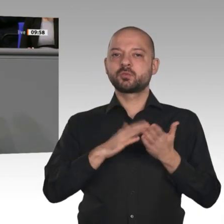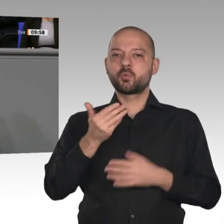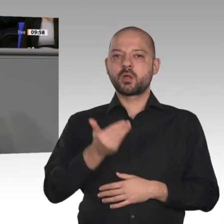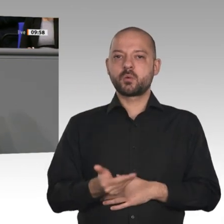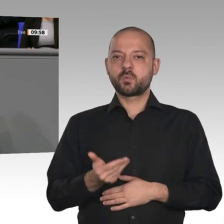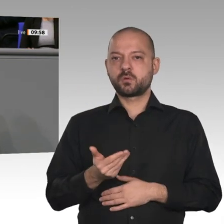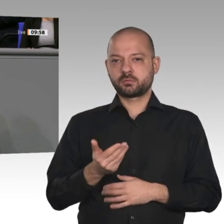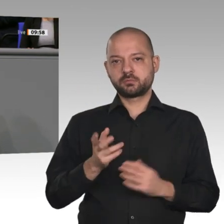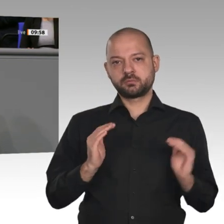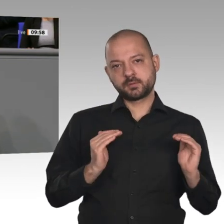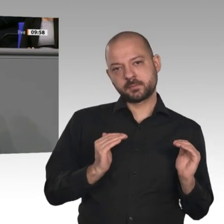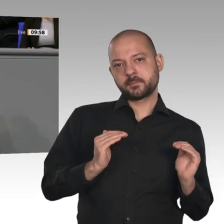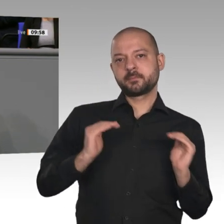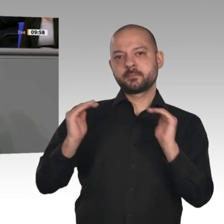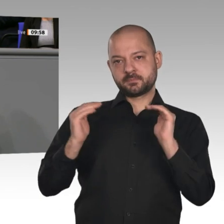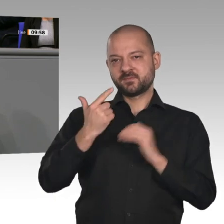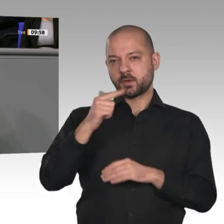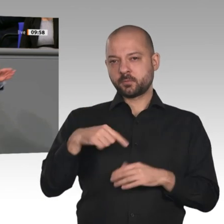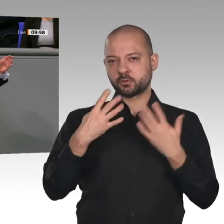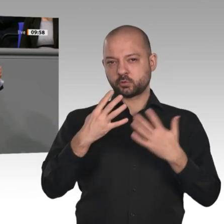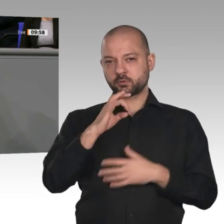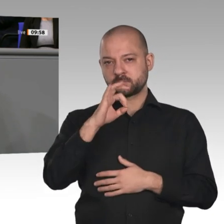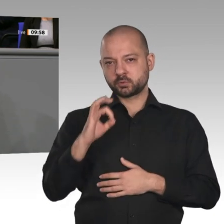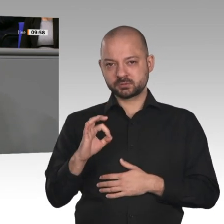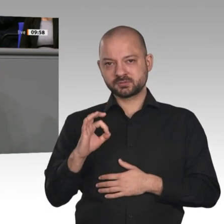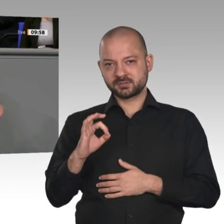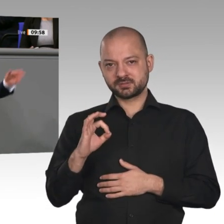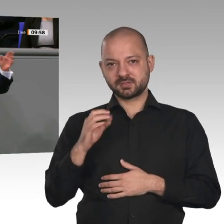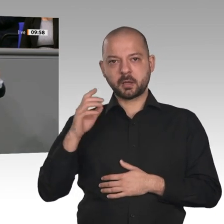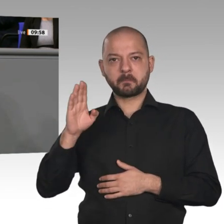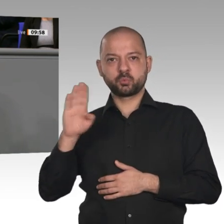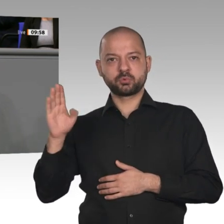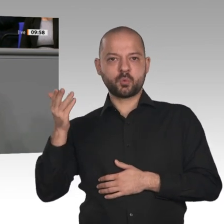Linken immer eingefordert; davon habe ich vom Kollegen Ernst heute